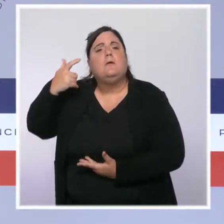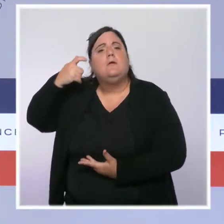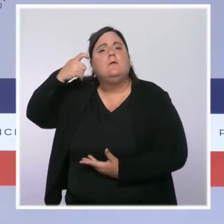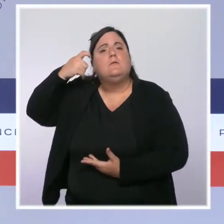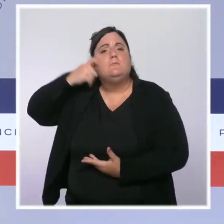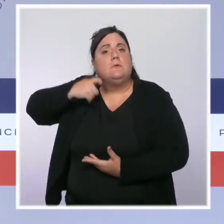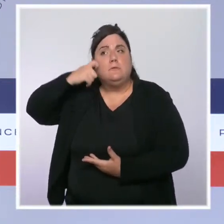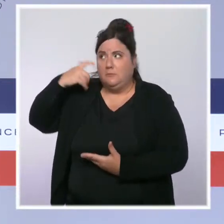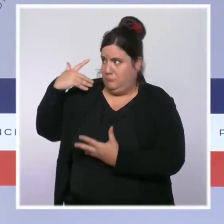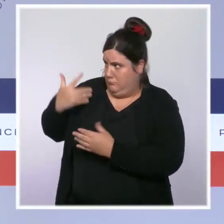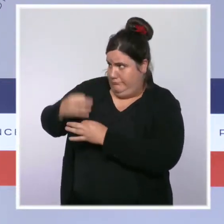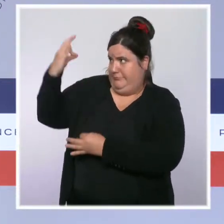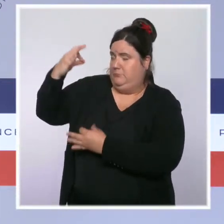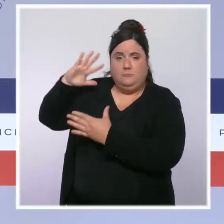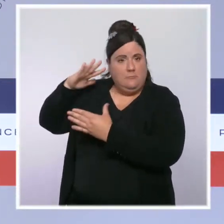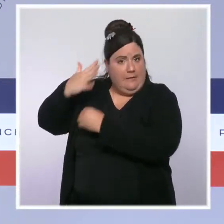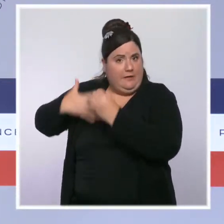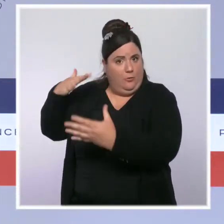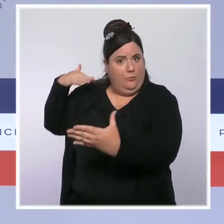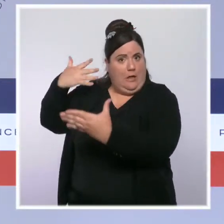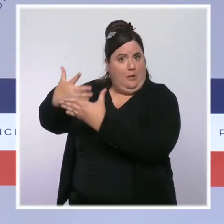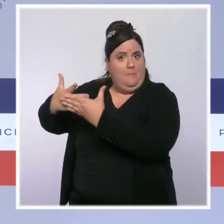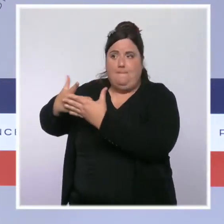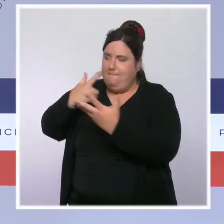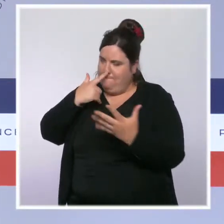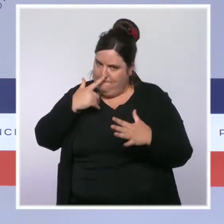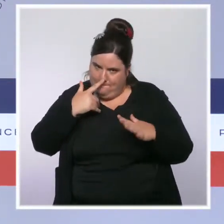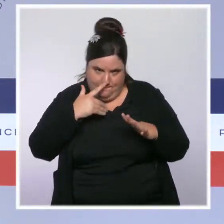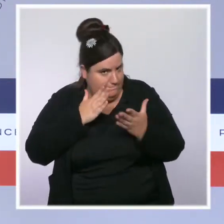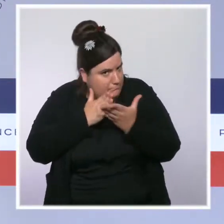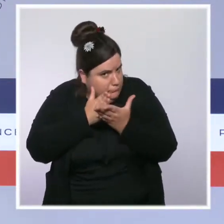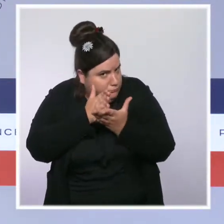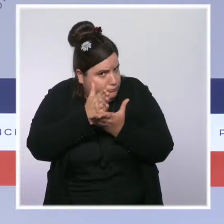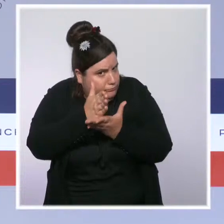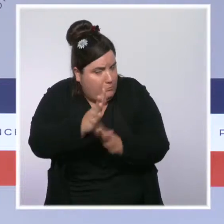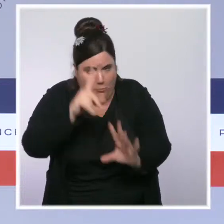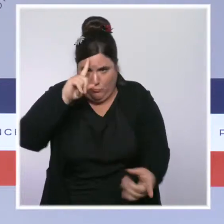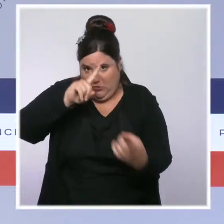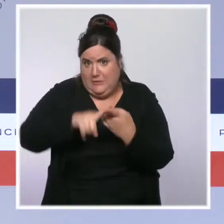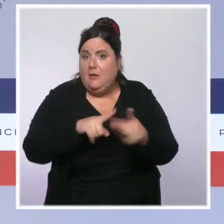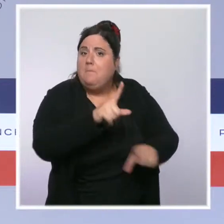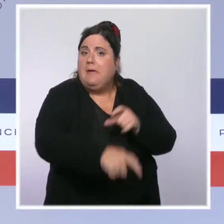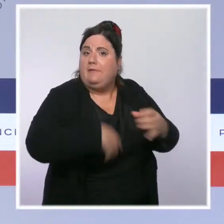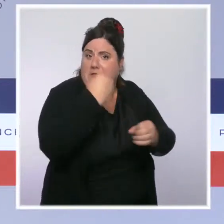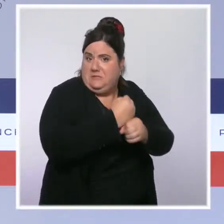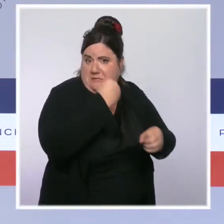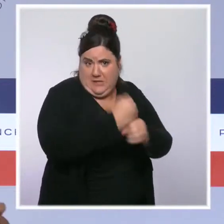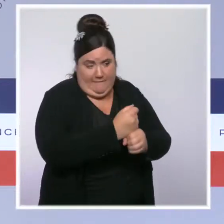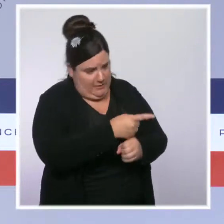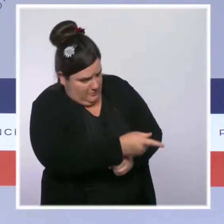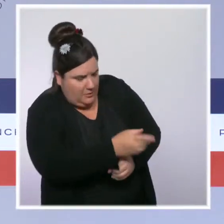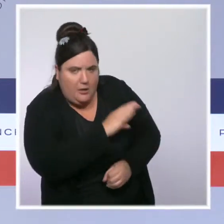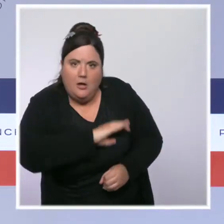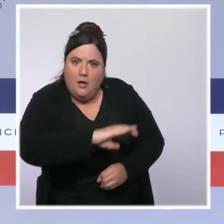nous avons une politique visant à favoriser le pouvoir d'achat de ceux qui travaillent, et notamment de ceux qui travaillent avec les plus faibles rémunérations,